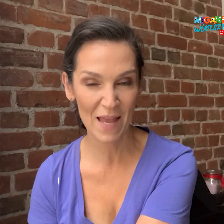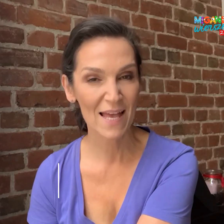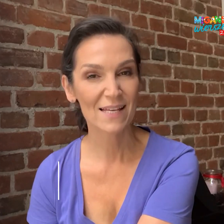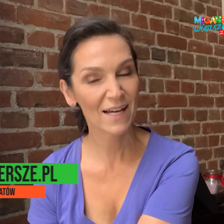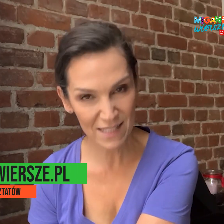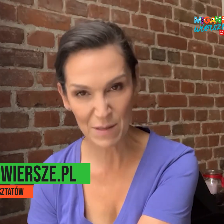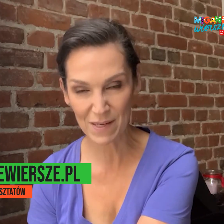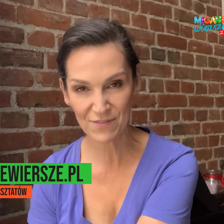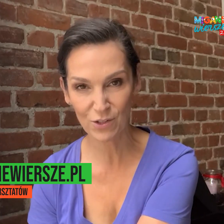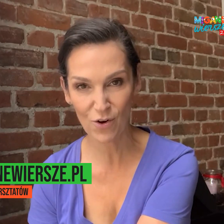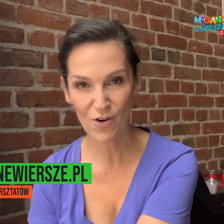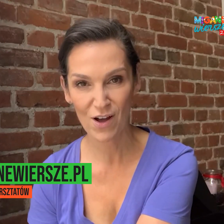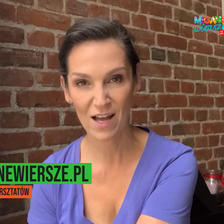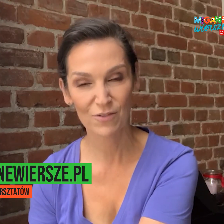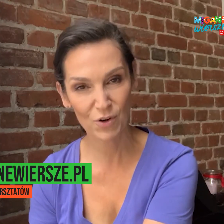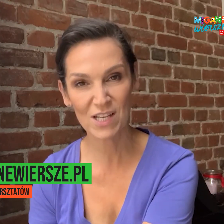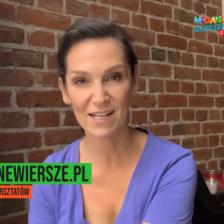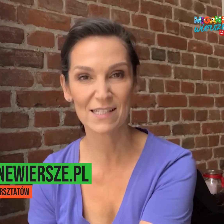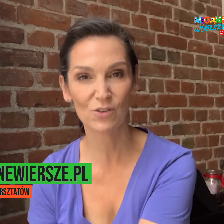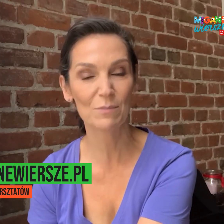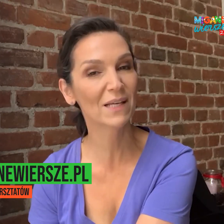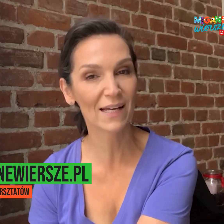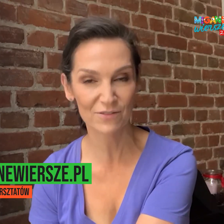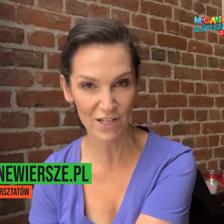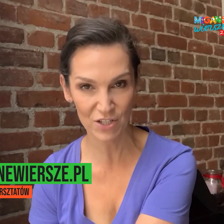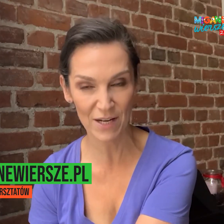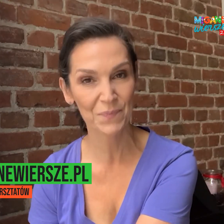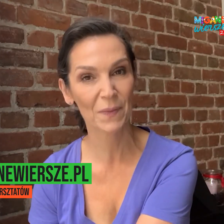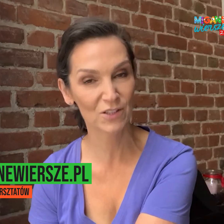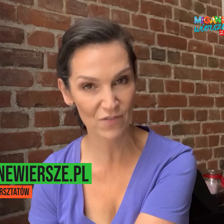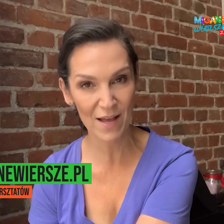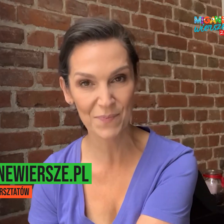Zachęcamy Państwa do wchodzenia na stronę miganewiersze.pl